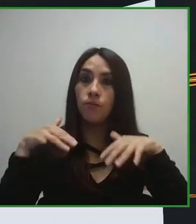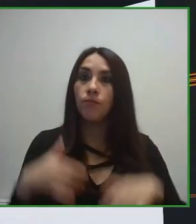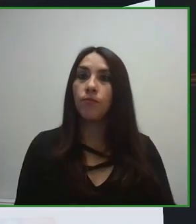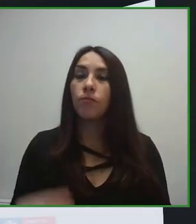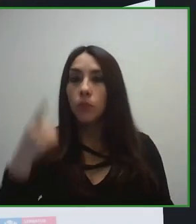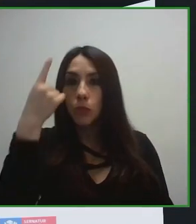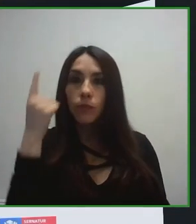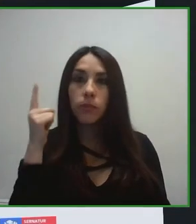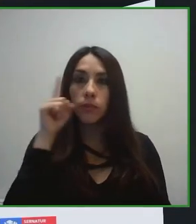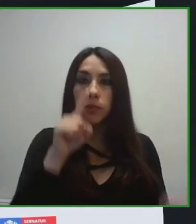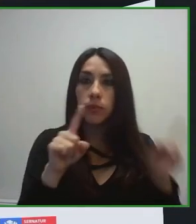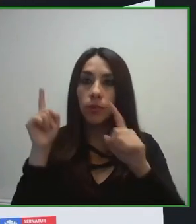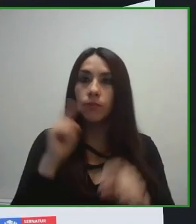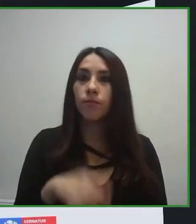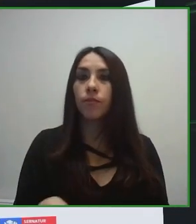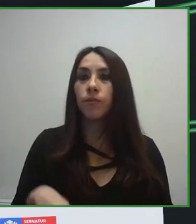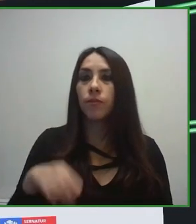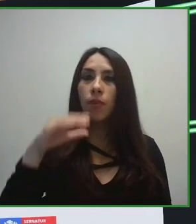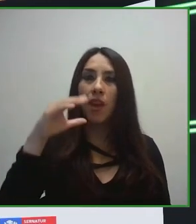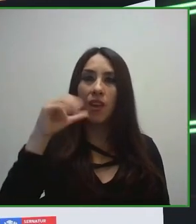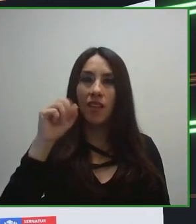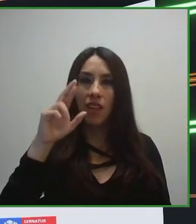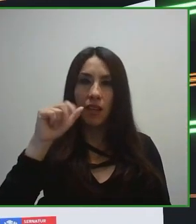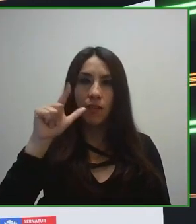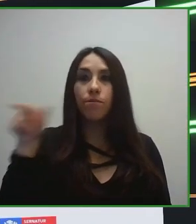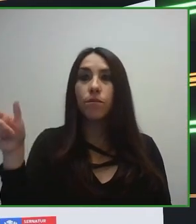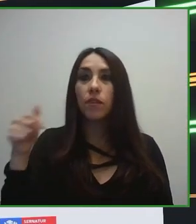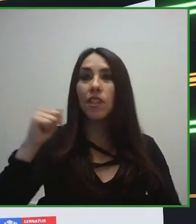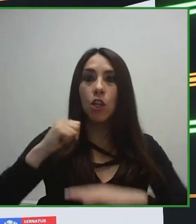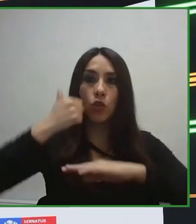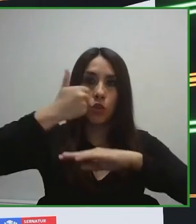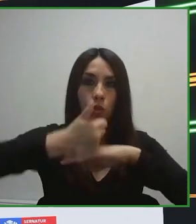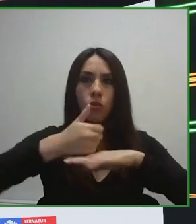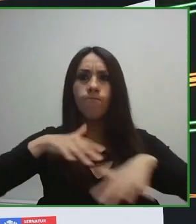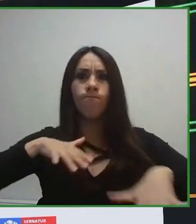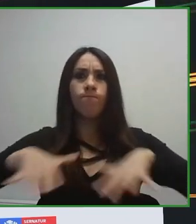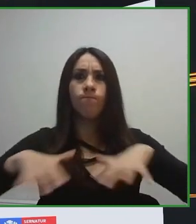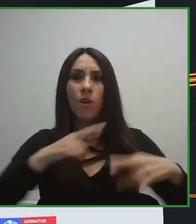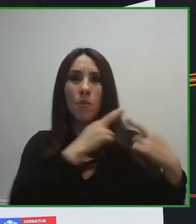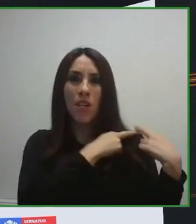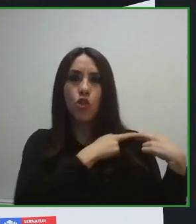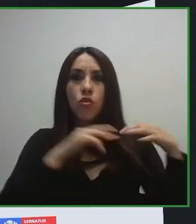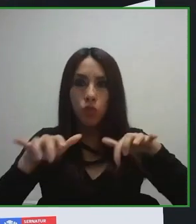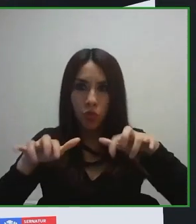moverme en la ciudad, en el municipio o poder disfrutar de las diferentes